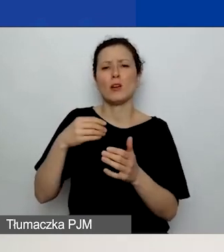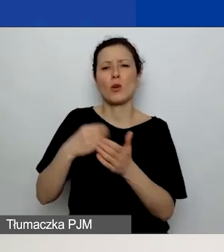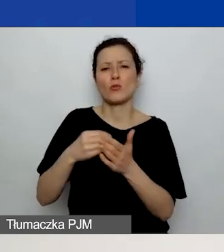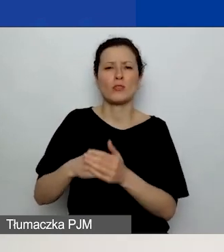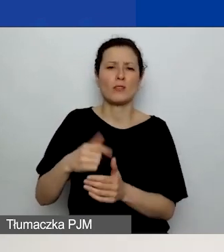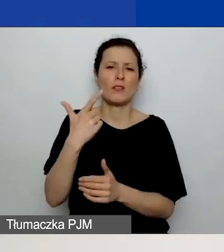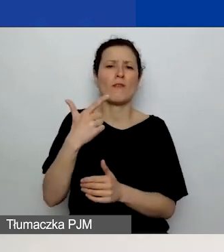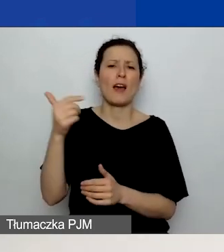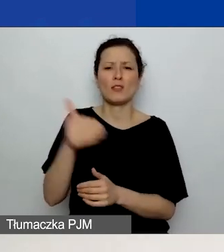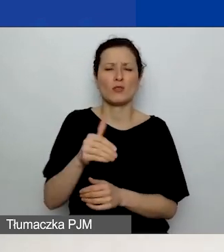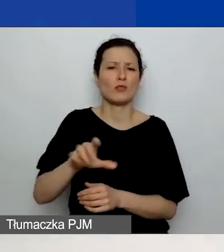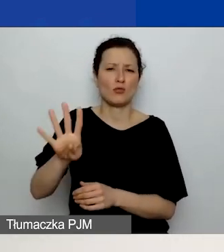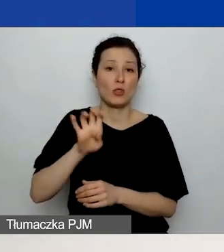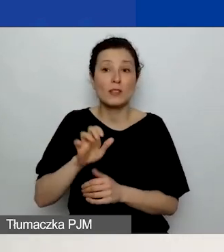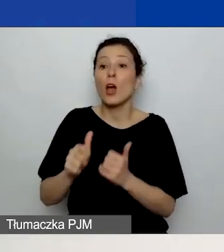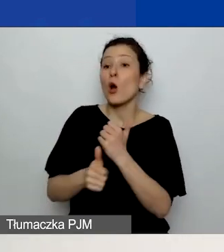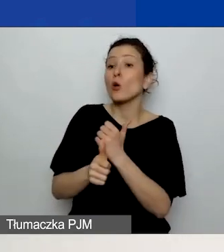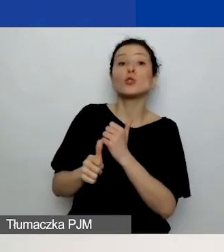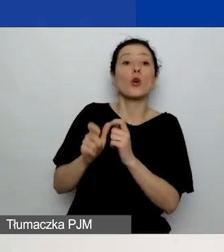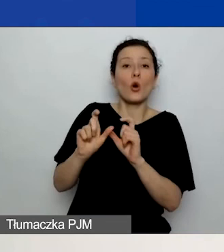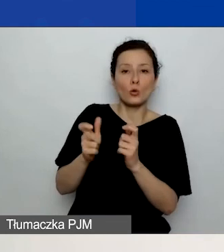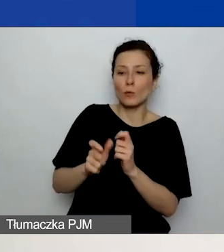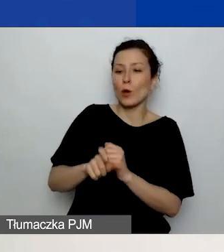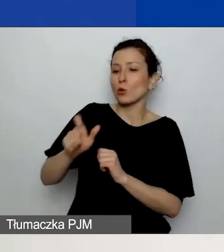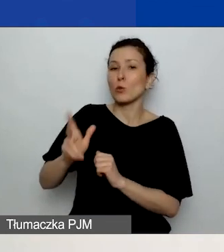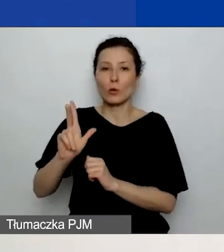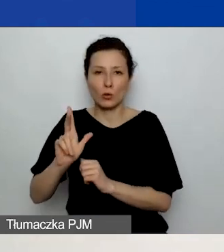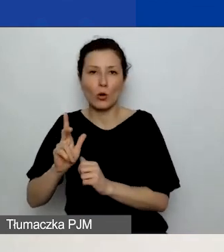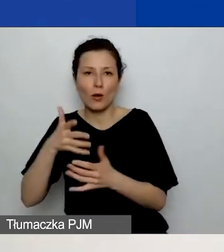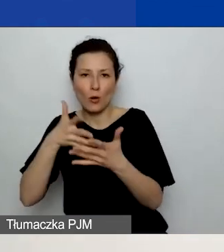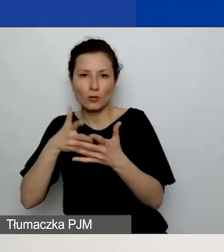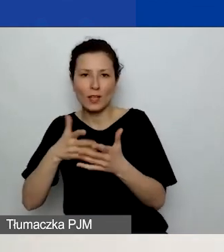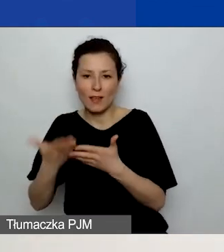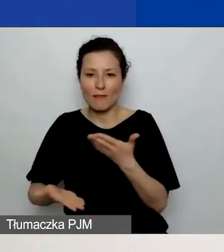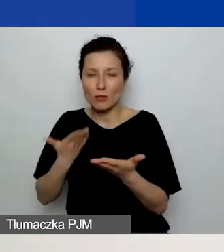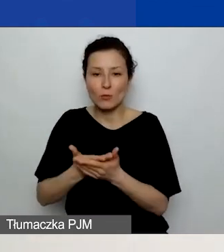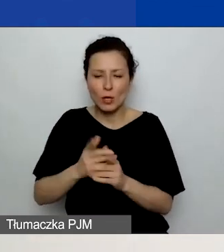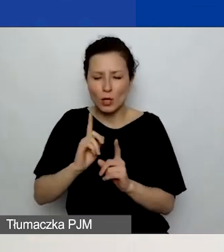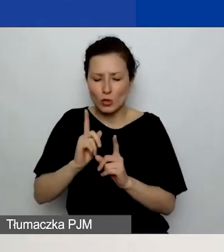mogły szybko znaleźć te koszty w budżecie.